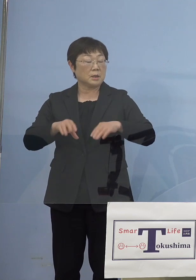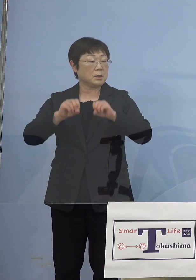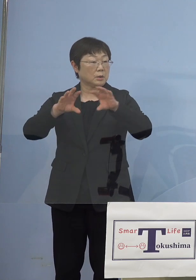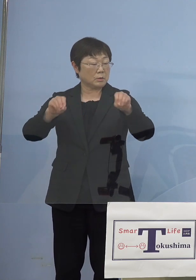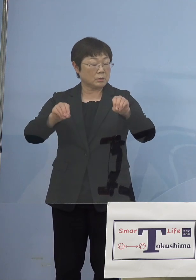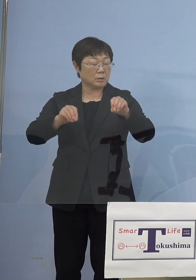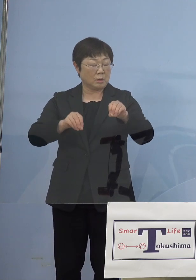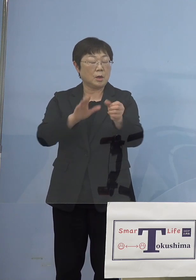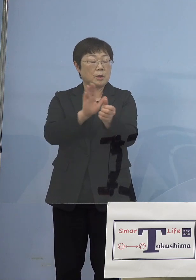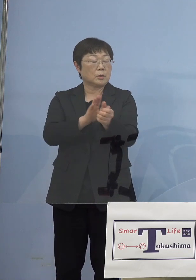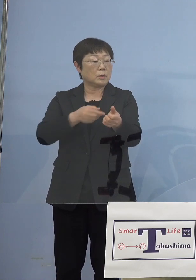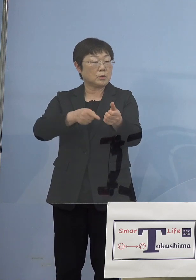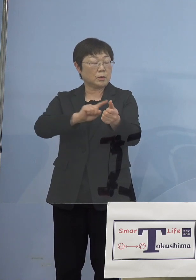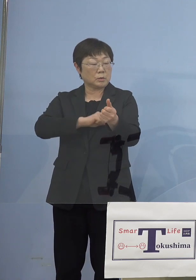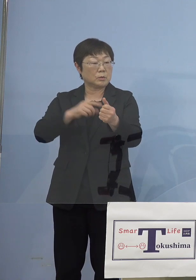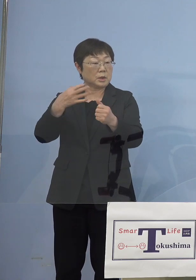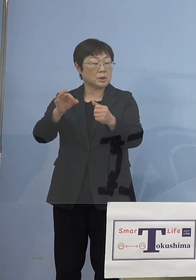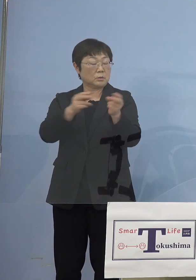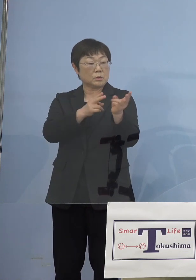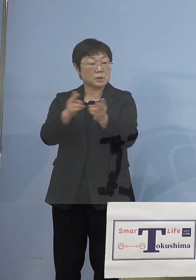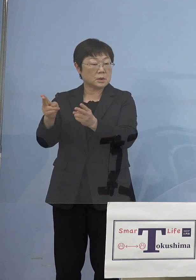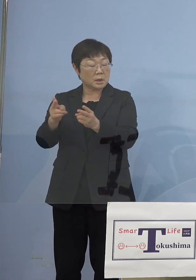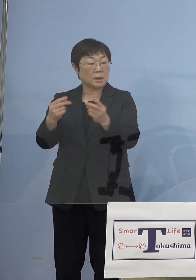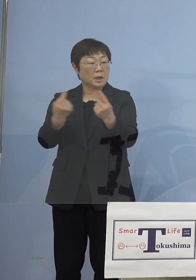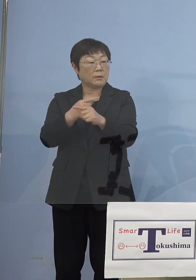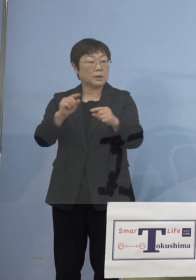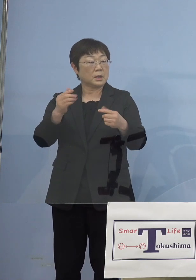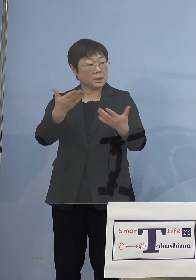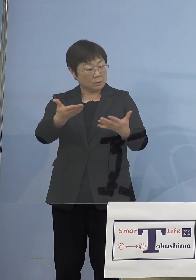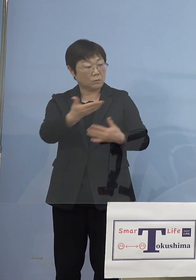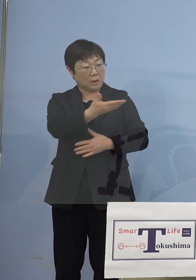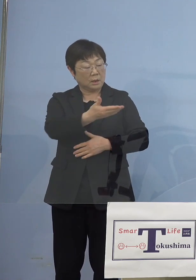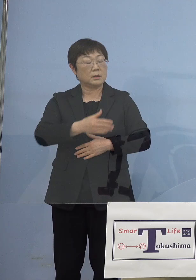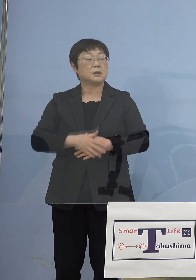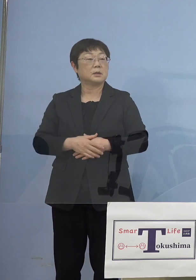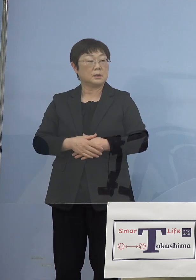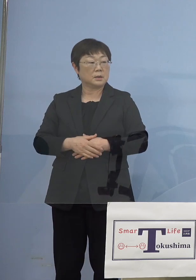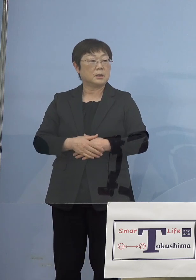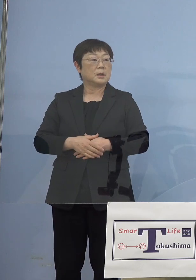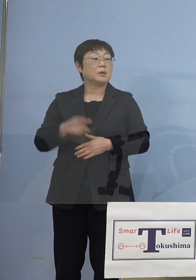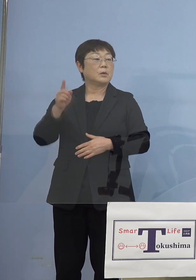仕組みが変わるわけではない （知事） そうです、国の部分が変わる可能性があるので